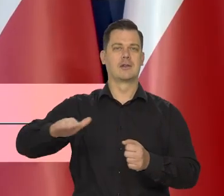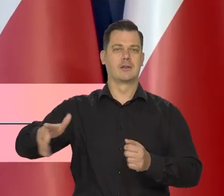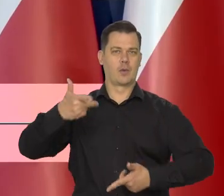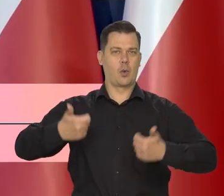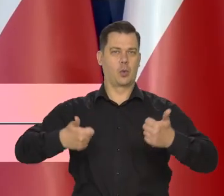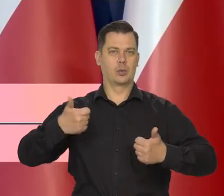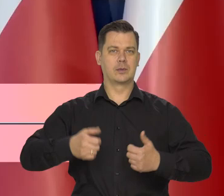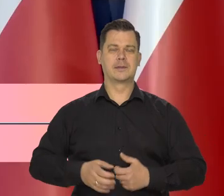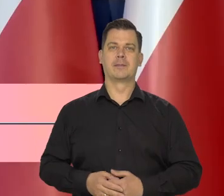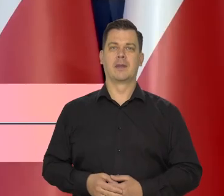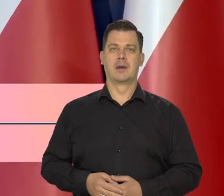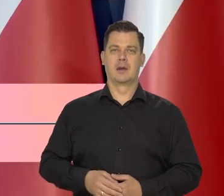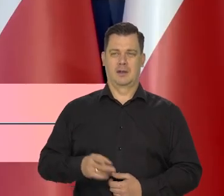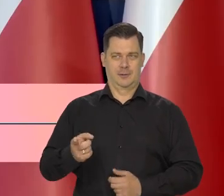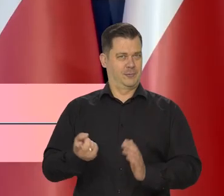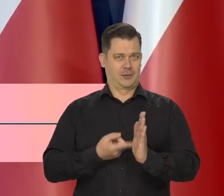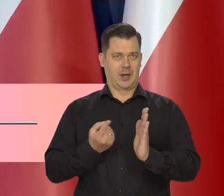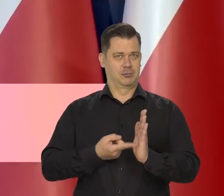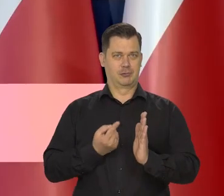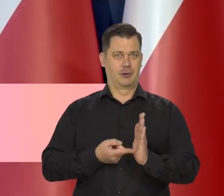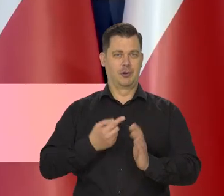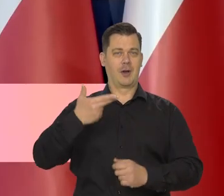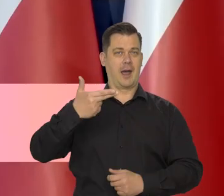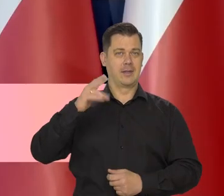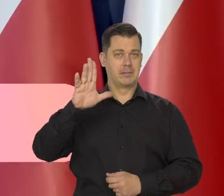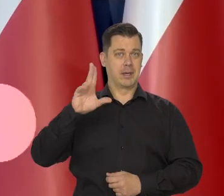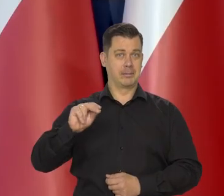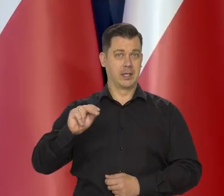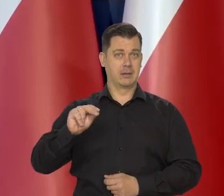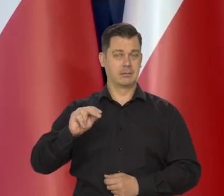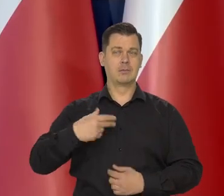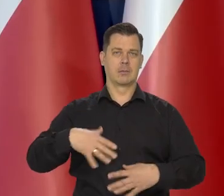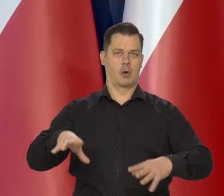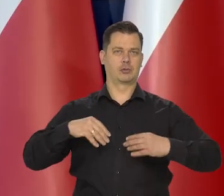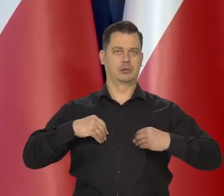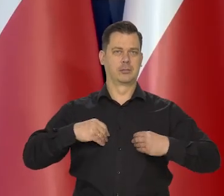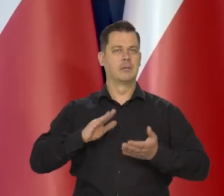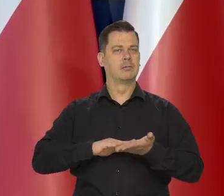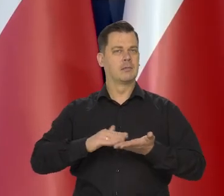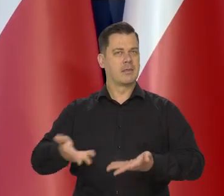Jak wiedzą państwo często Narodowy Bank Polski dostaje takie nagrody